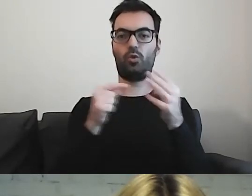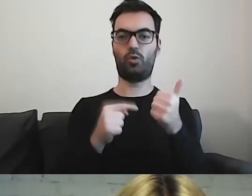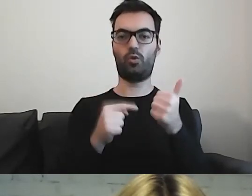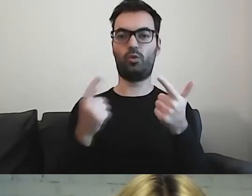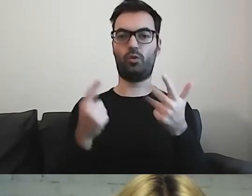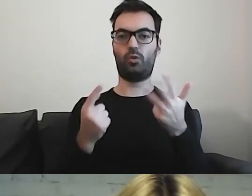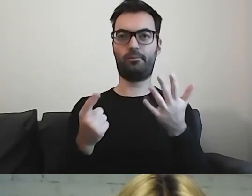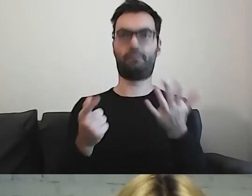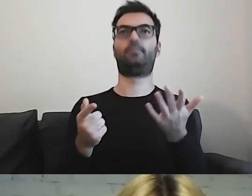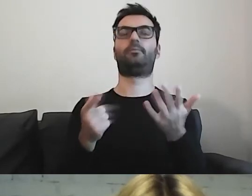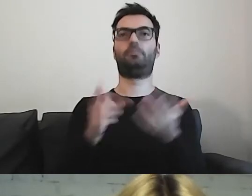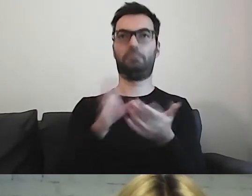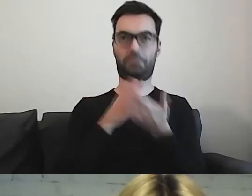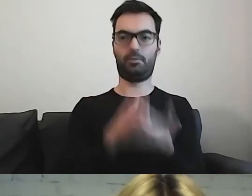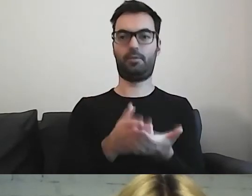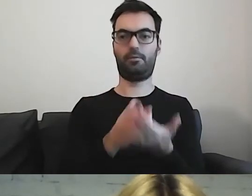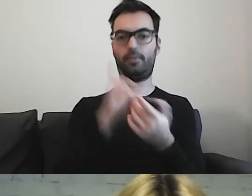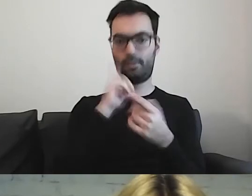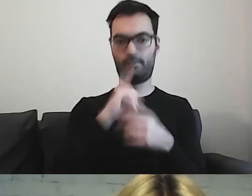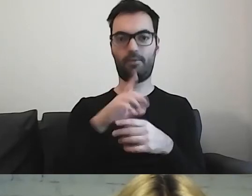daje radę, naprawdę jest pomocne.